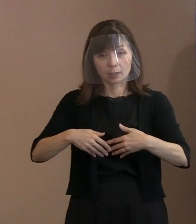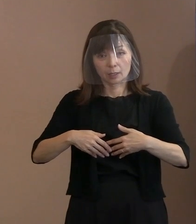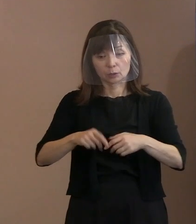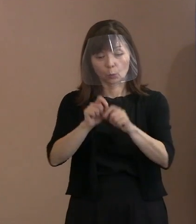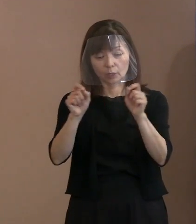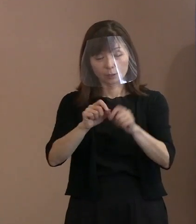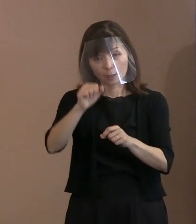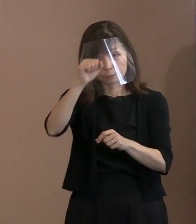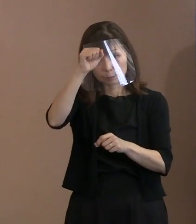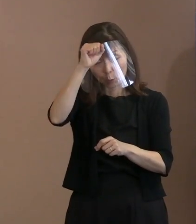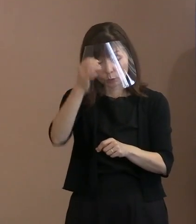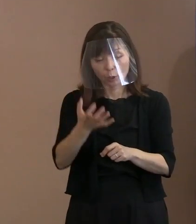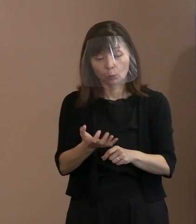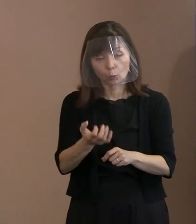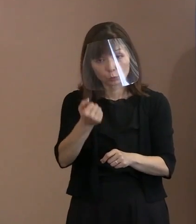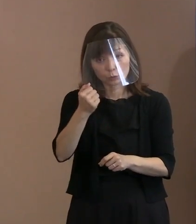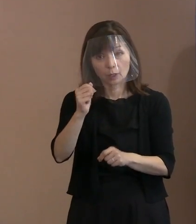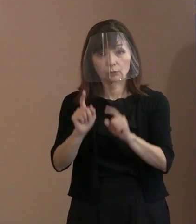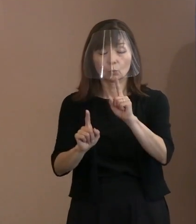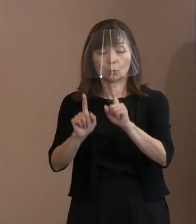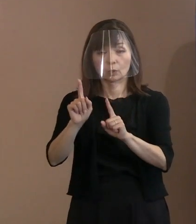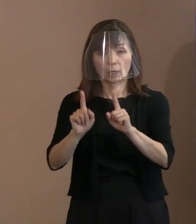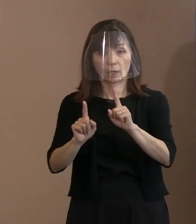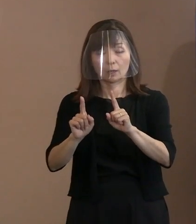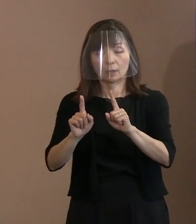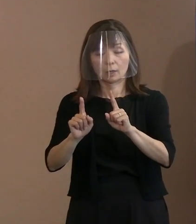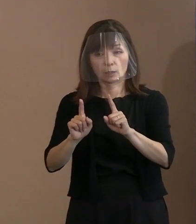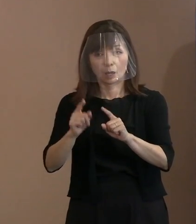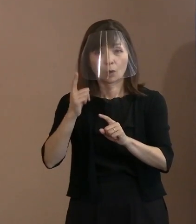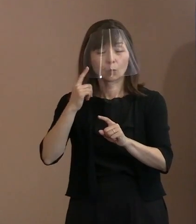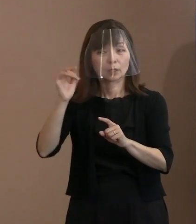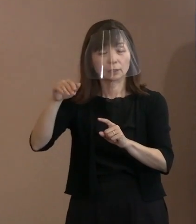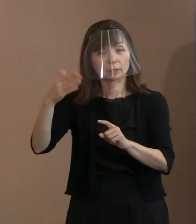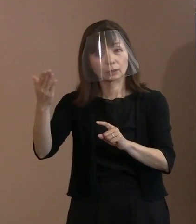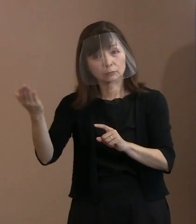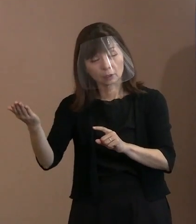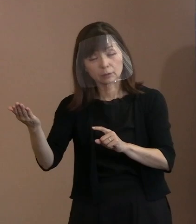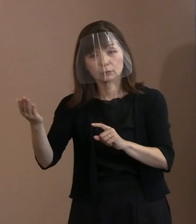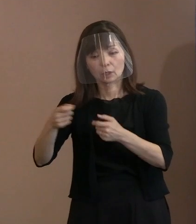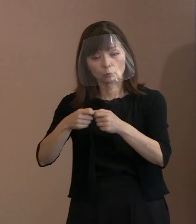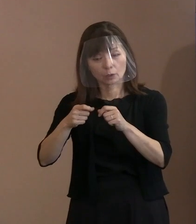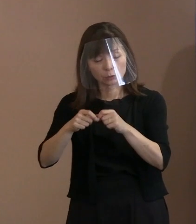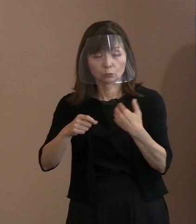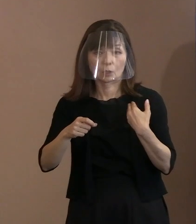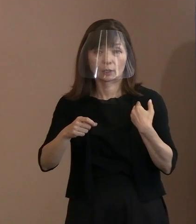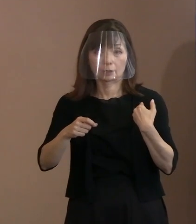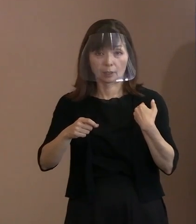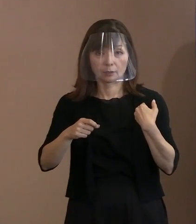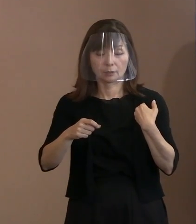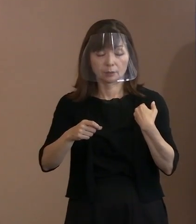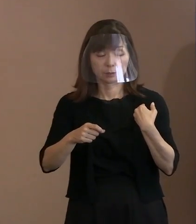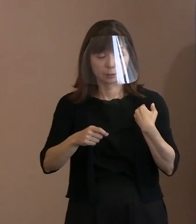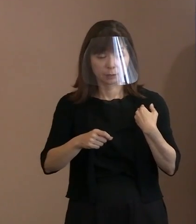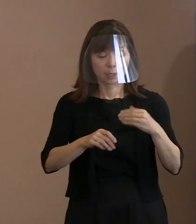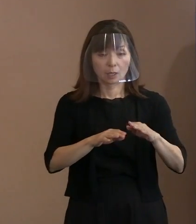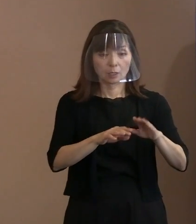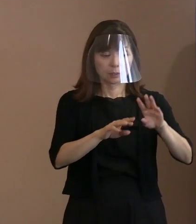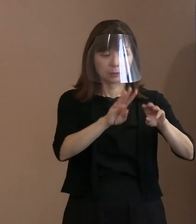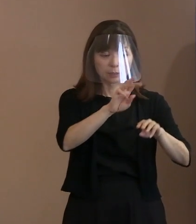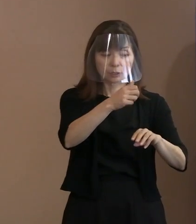この2つの確認が死なれているから 分からないのですね｡ お子様の立場で そうだという話をされるのですが､